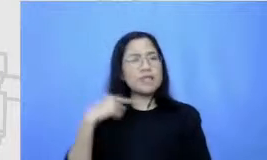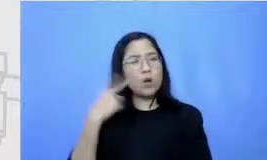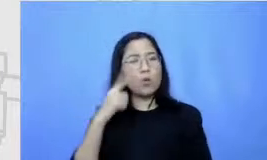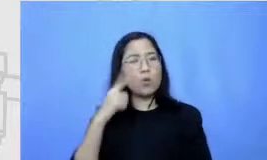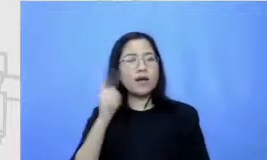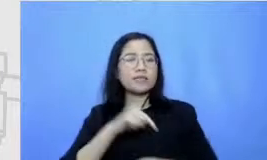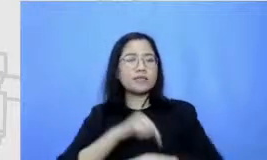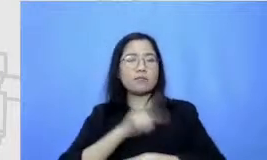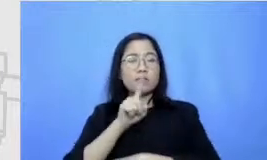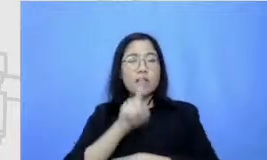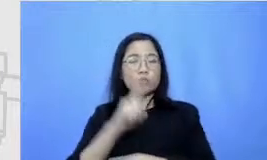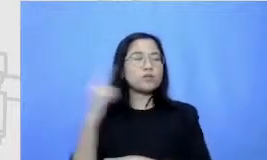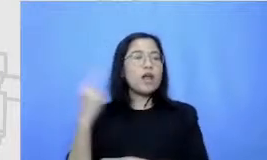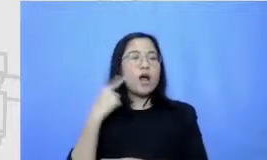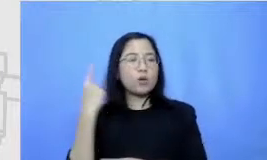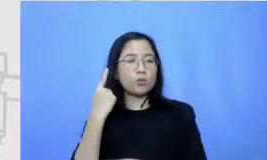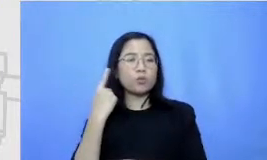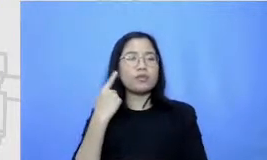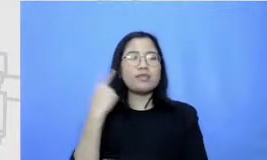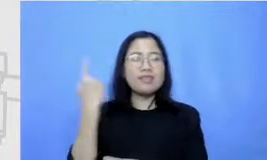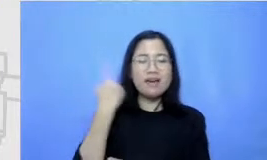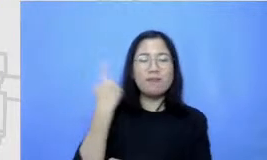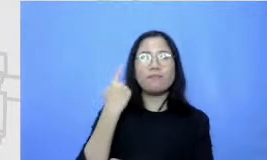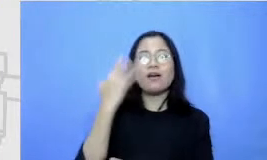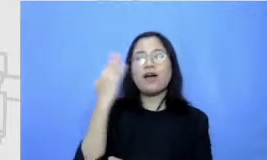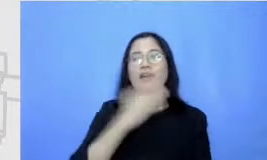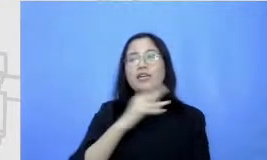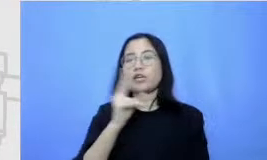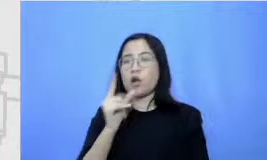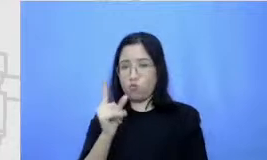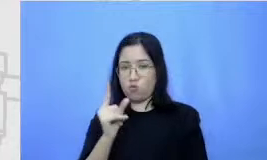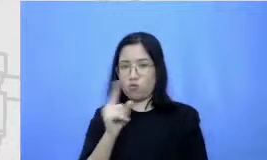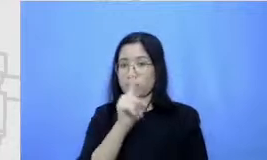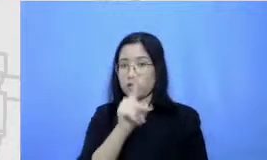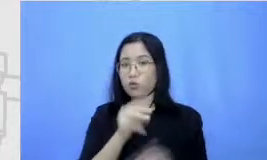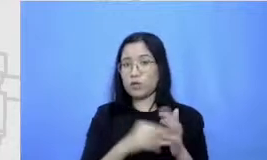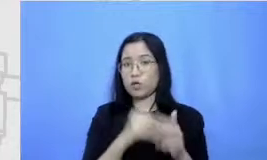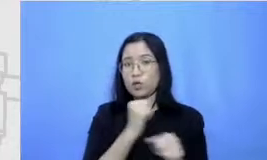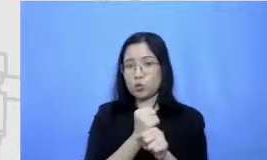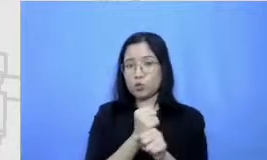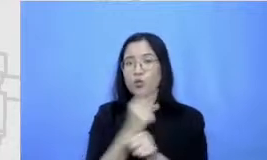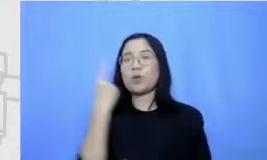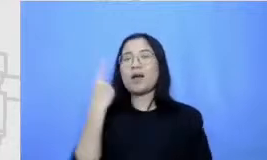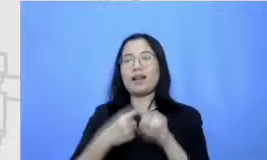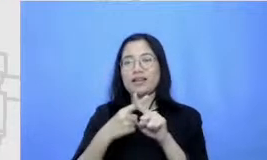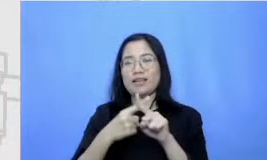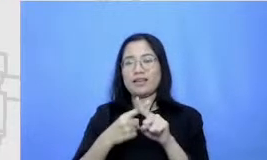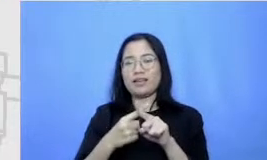ibu setiap hari Rabu Jadi seminggu sekali ya nah jadi nanti untuk pelajaran yang kedua itu adalah